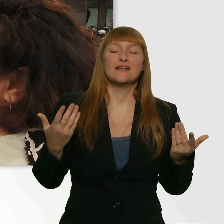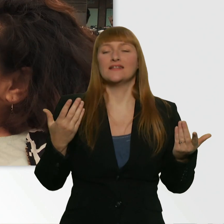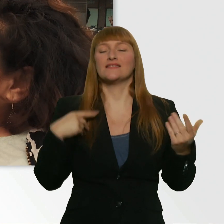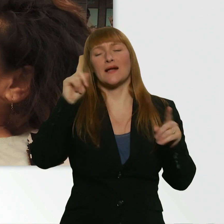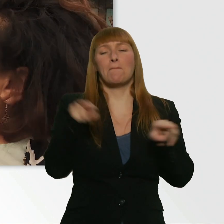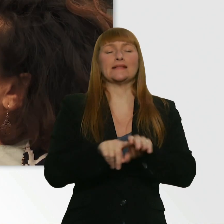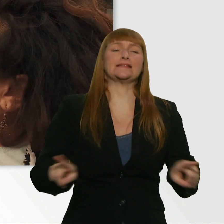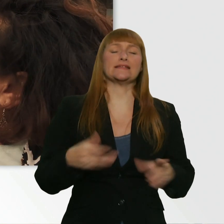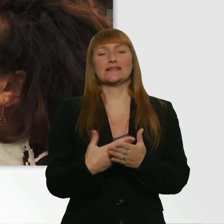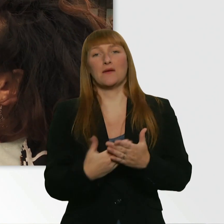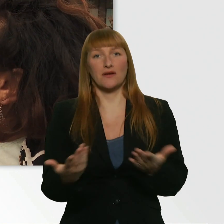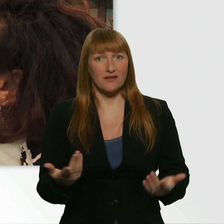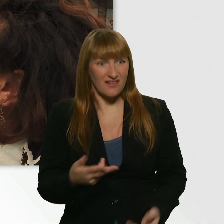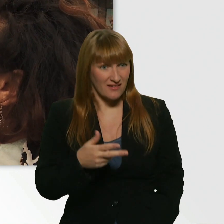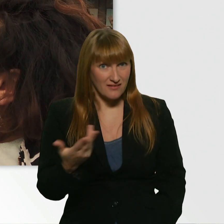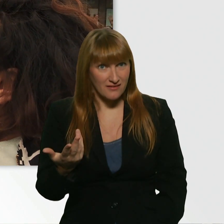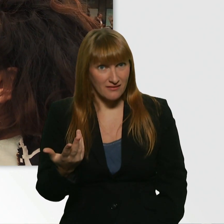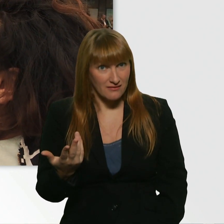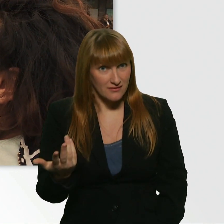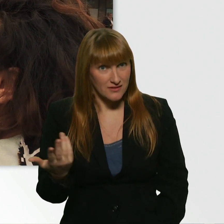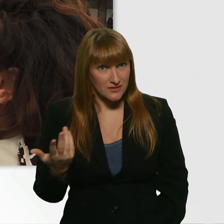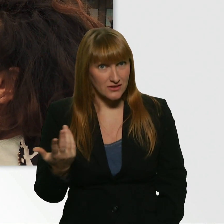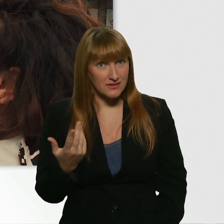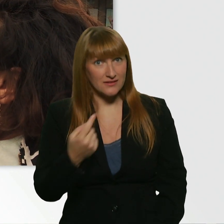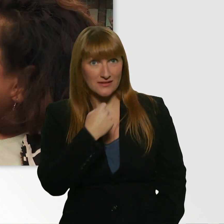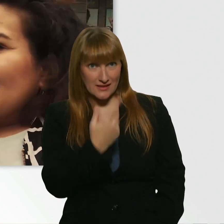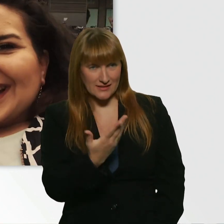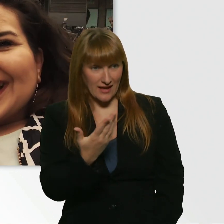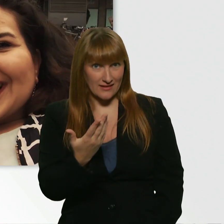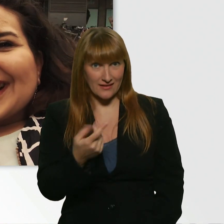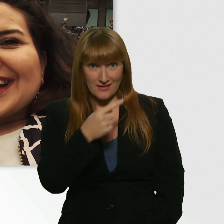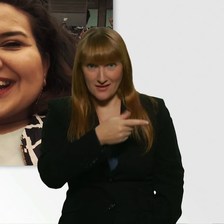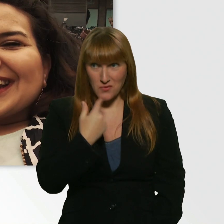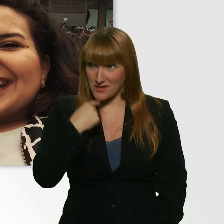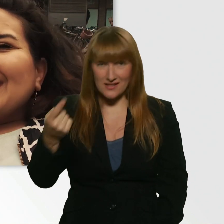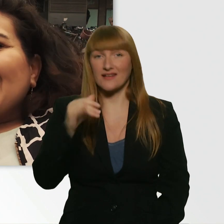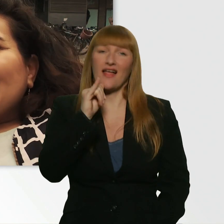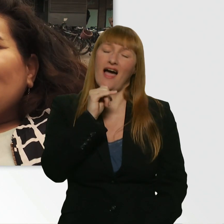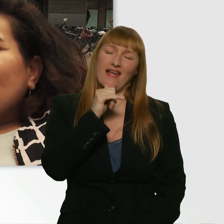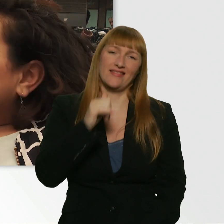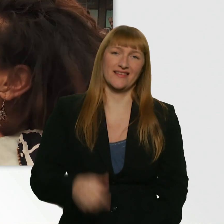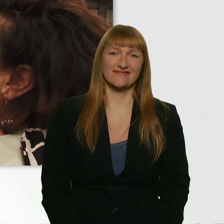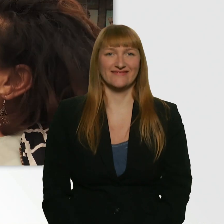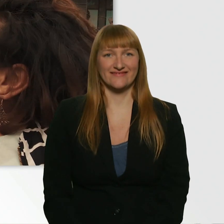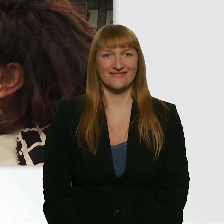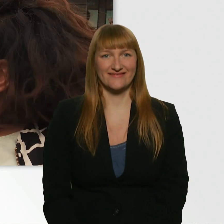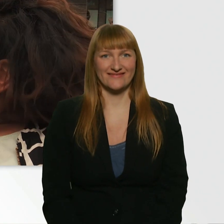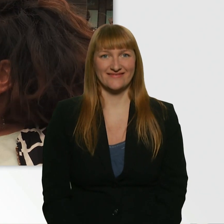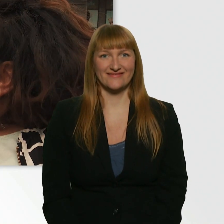Passiert dir das öfter? Was soll ich sagen? Nein. Nein, nein. Das war jetzt schon ein Zufall.